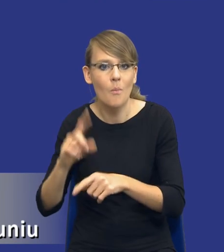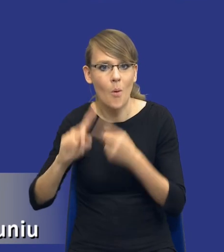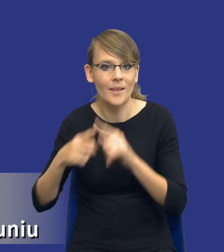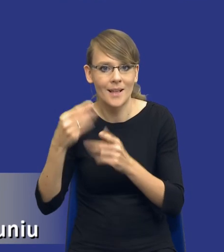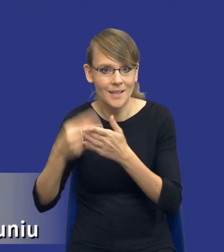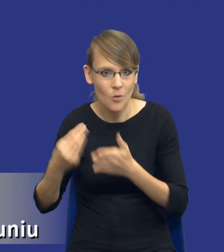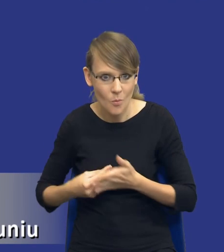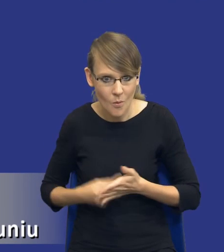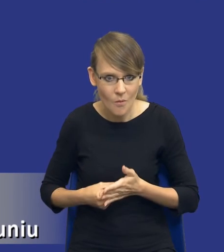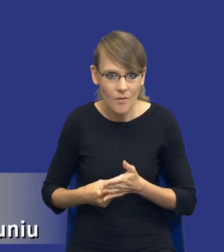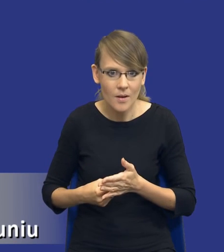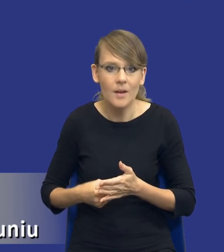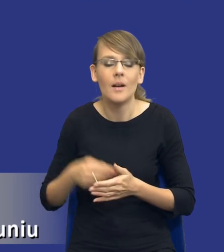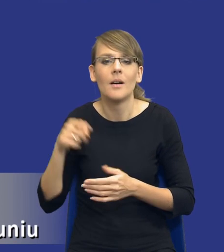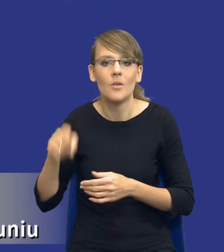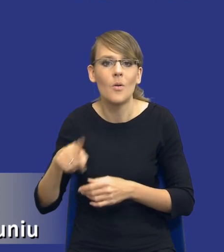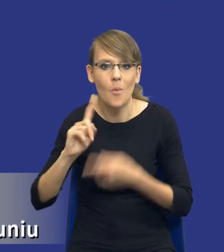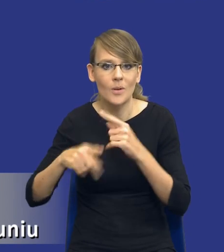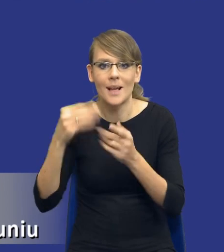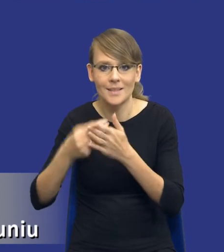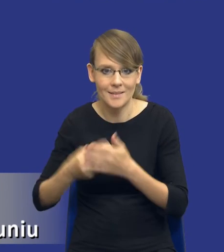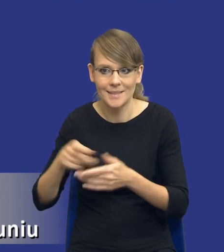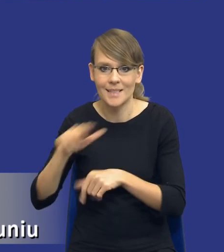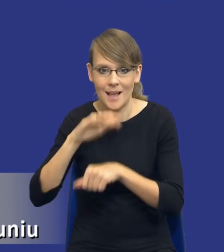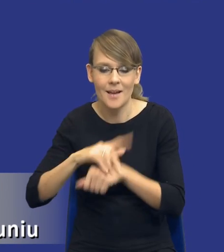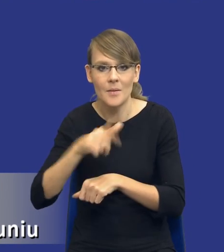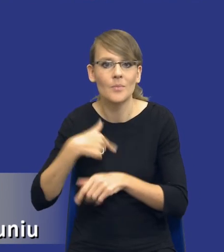To jest instrument polityki zakupowy zamawiającego. Przygotowujemy się, wymuszamy to